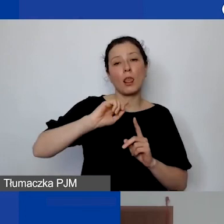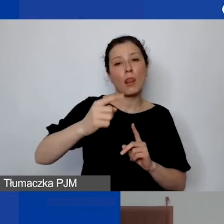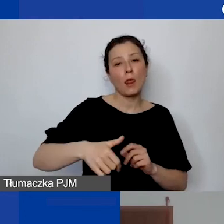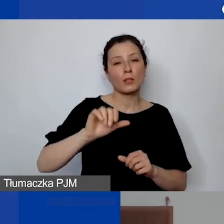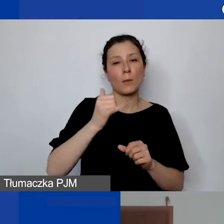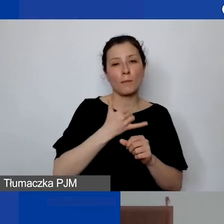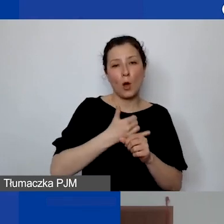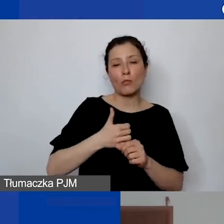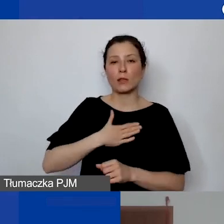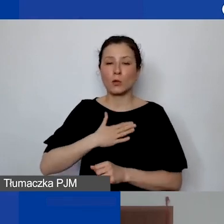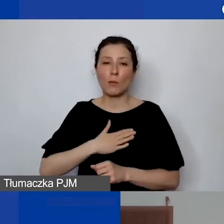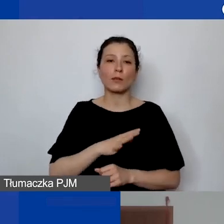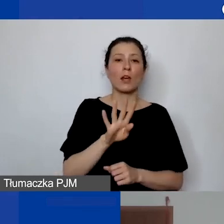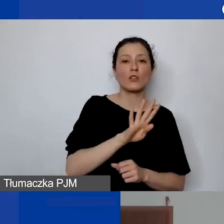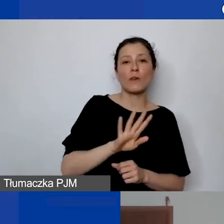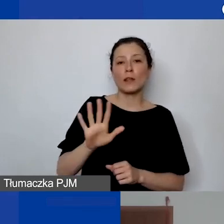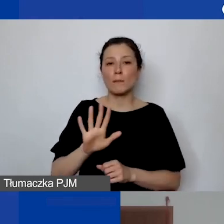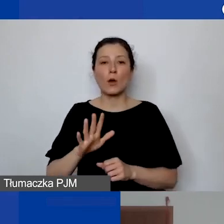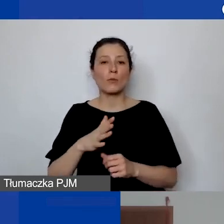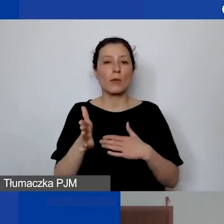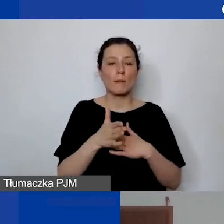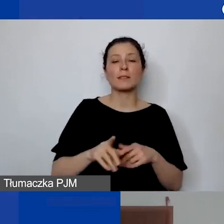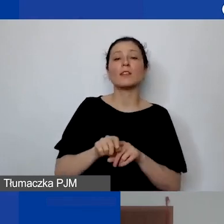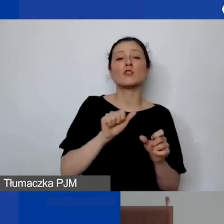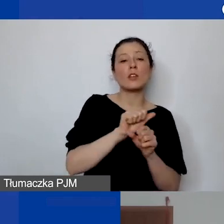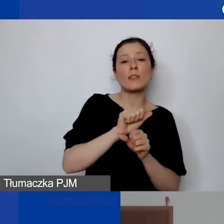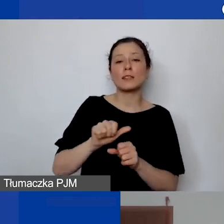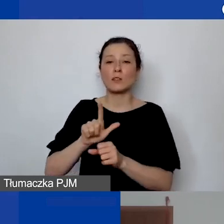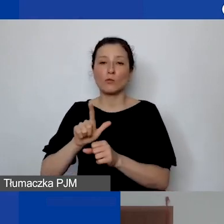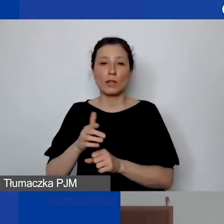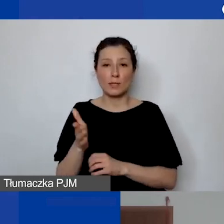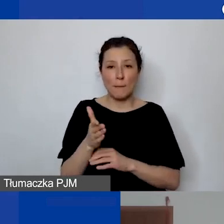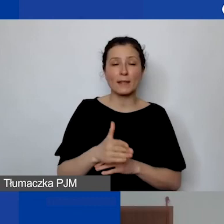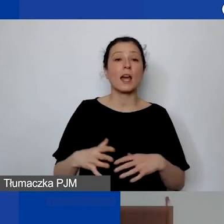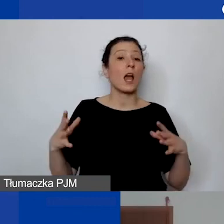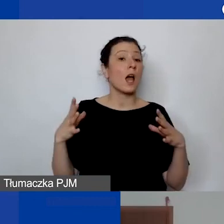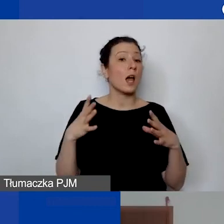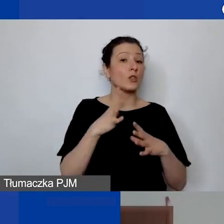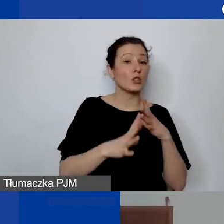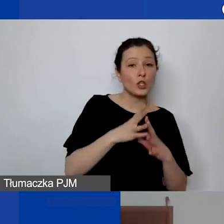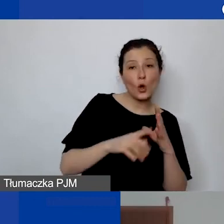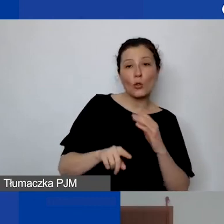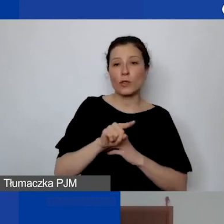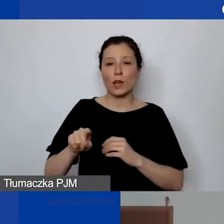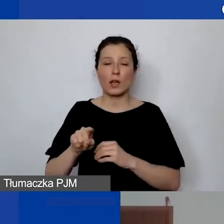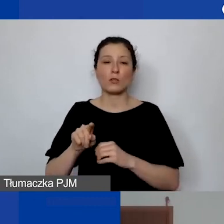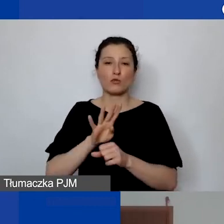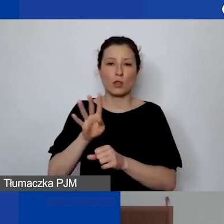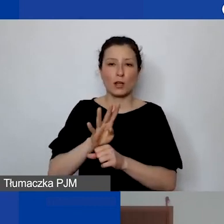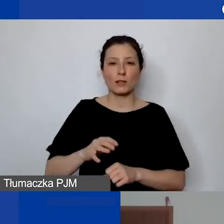czyli 4 i 5 marca oraz 11 i 12 marca w godzinach od 10.00 do 14.00.